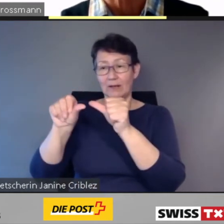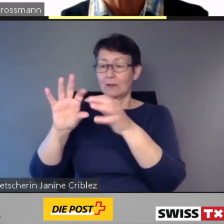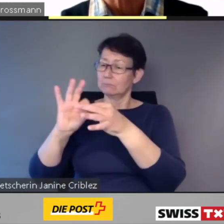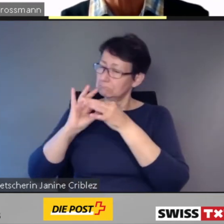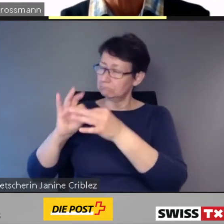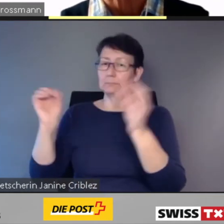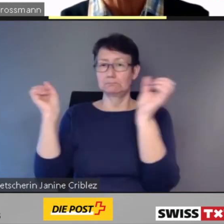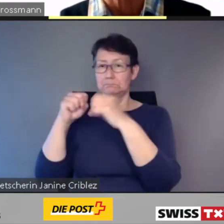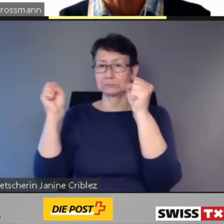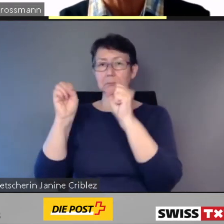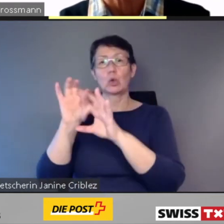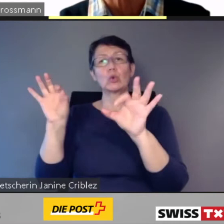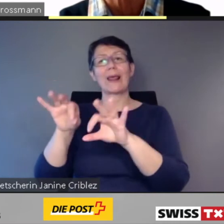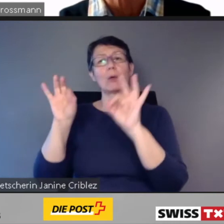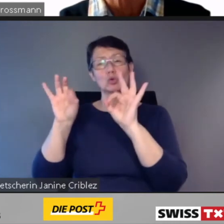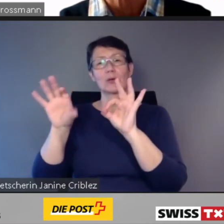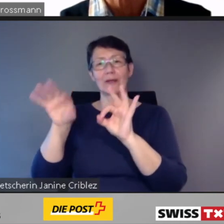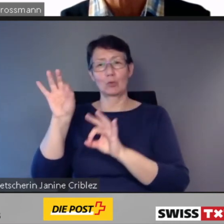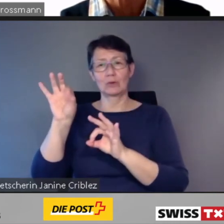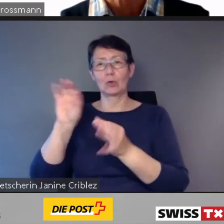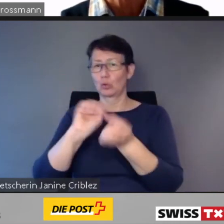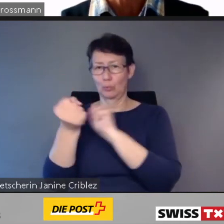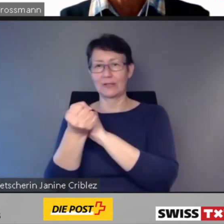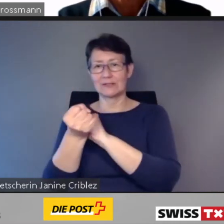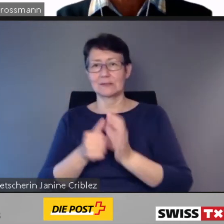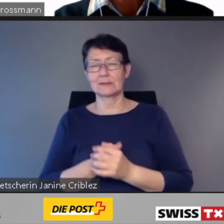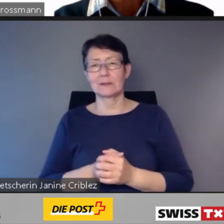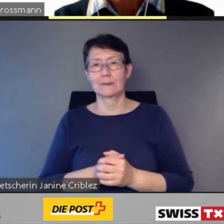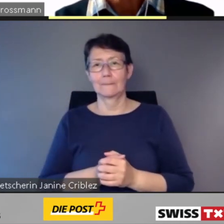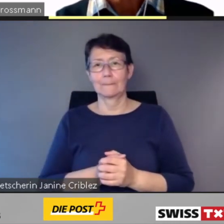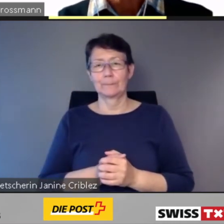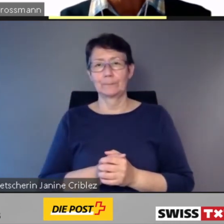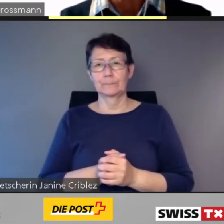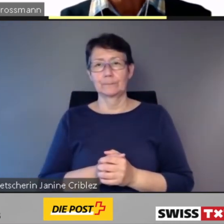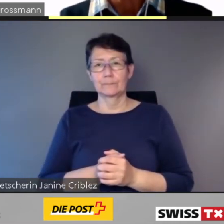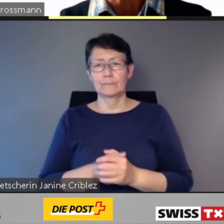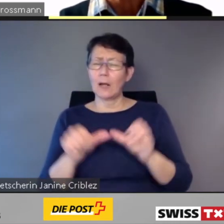Doch wie steht es um die digitale Zugänglichkeit im öffentlichen Verkehr?